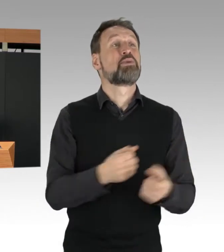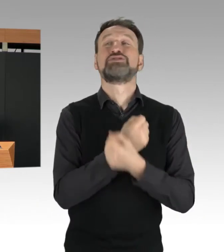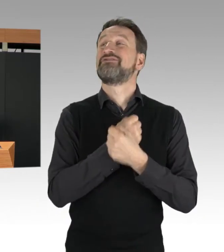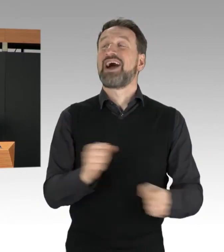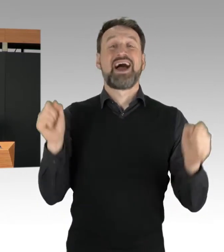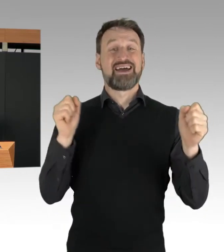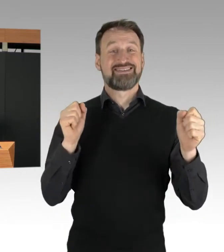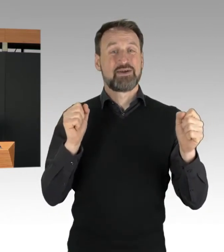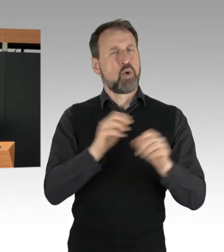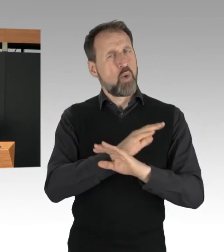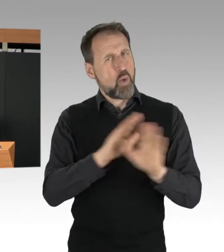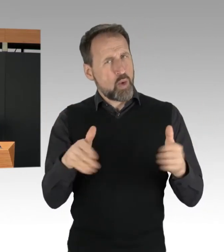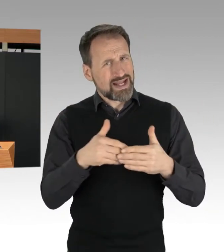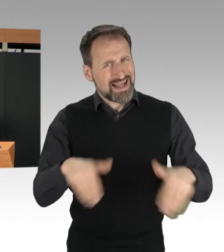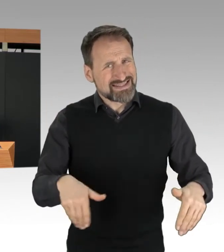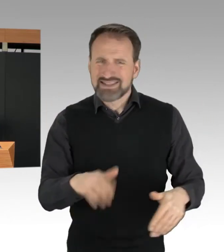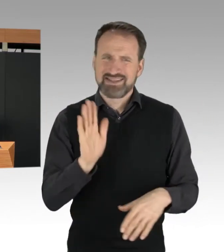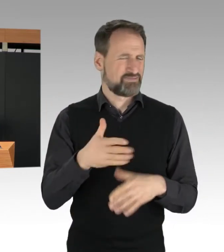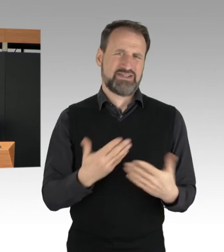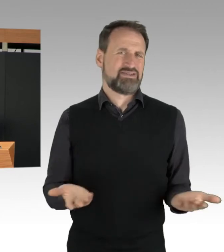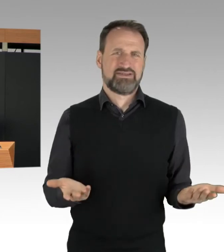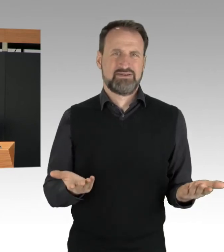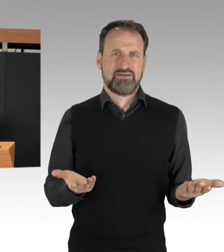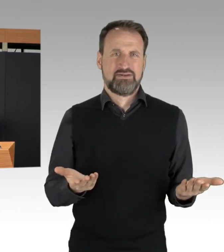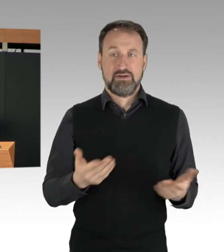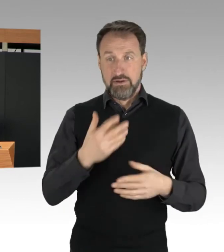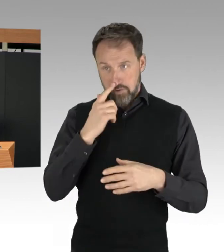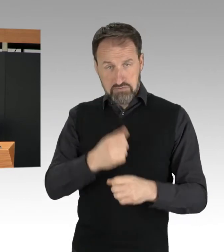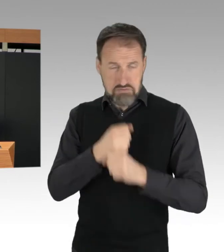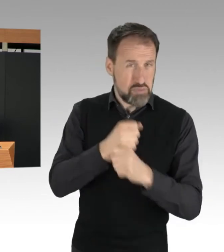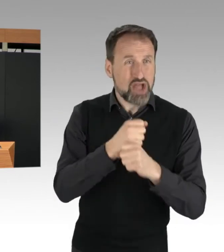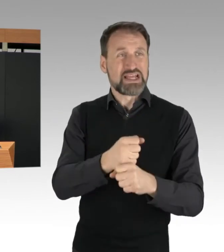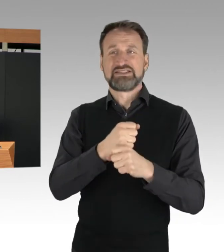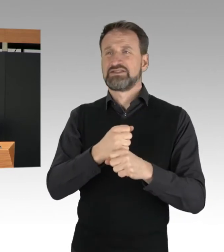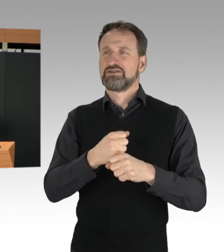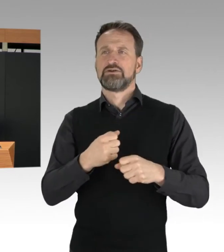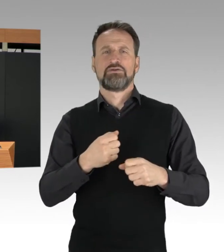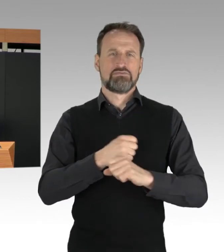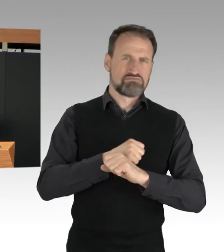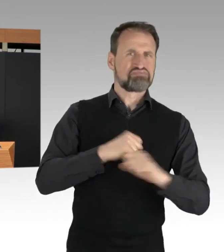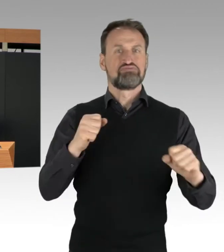für die öffentliche Sicherheit und Ordnung wird, muss die Polizei eingreifen.